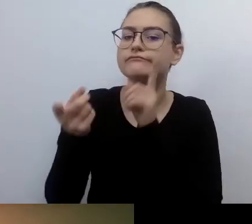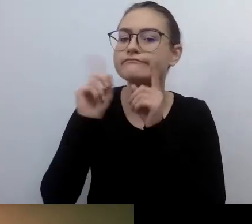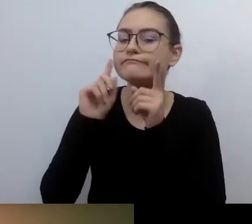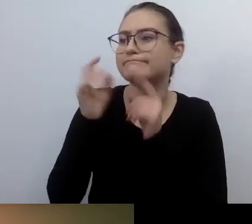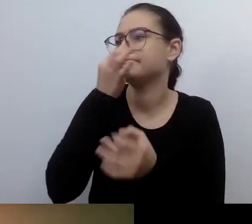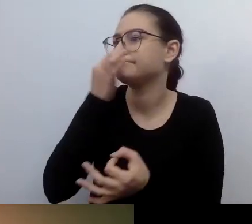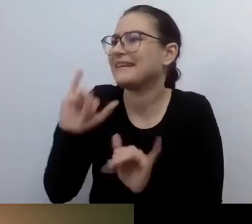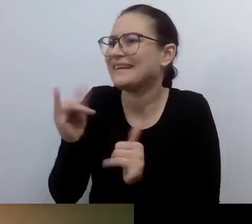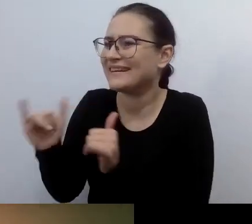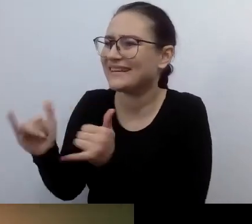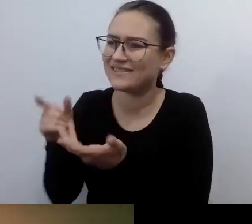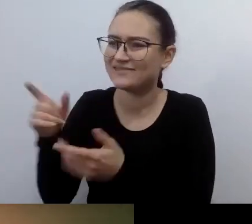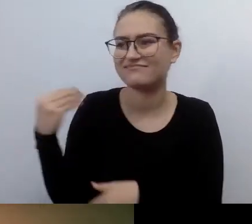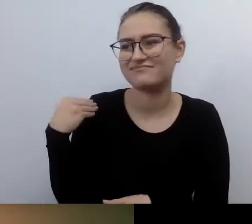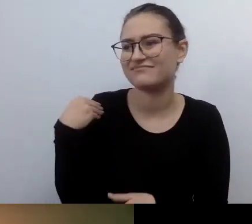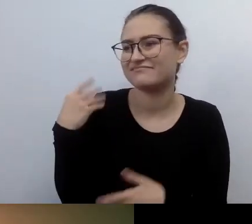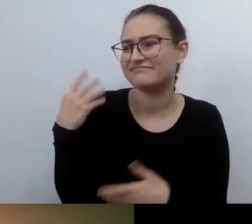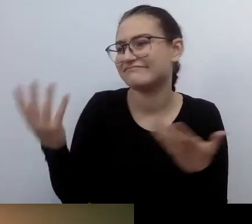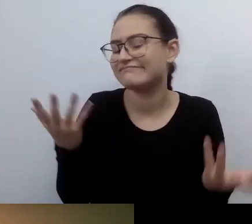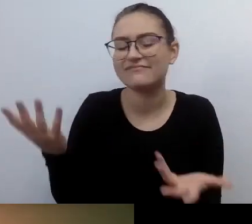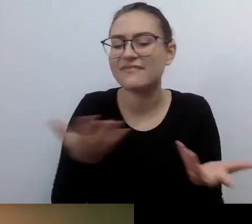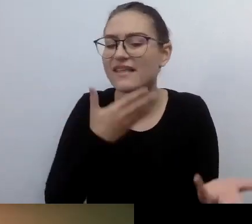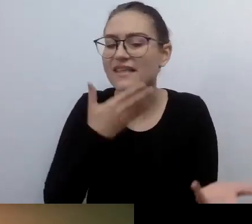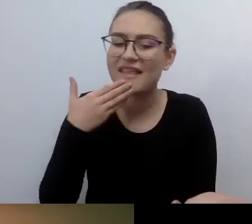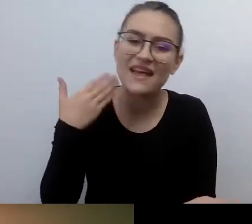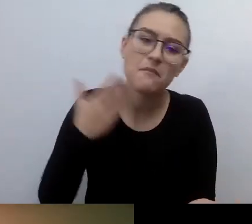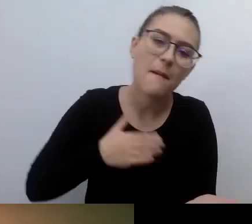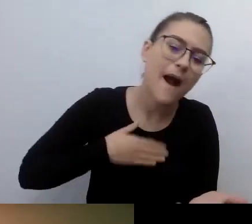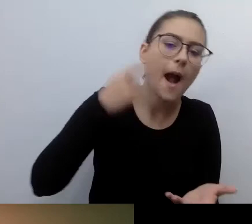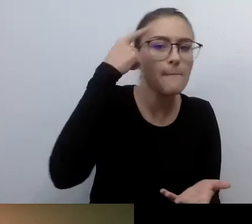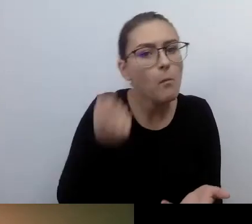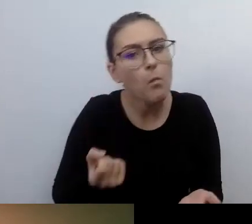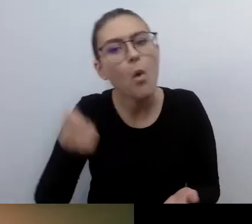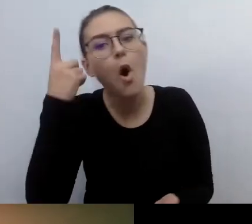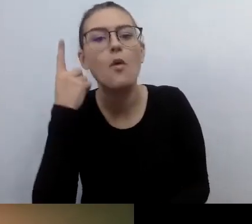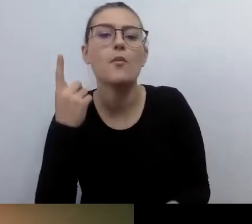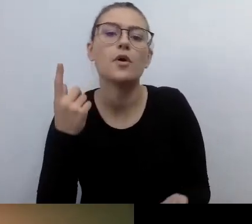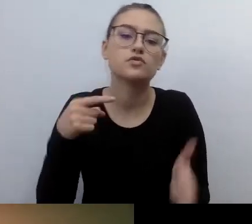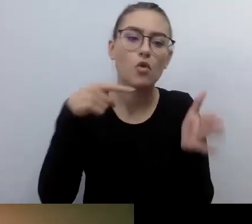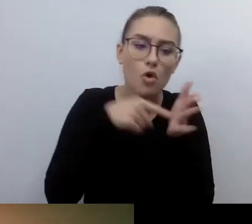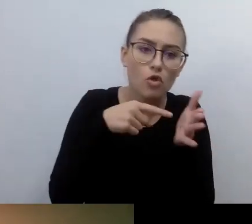Mamy taki pomysł na to, taki na to. To się sprawdziło w sytuacji wielu osób z niepełnosprawnością wzroku.